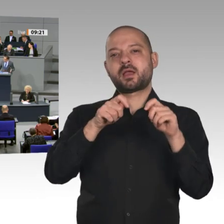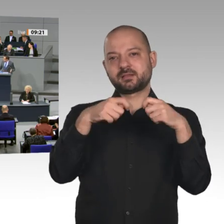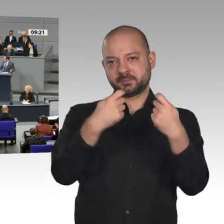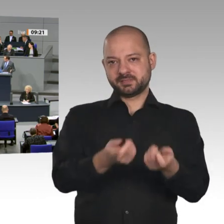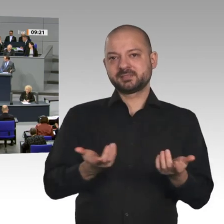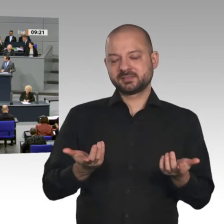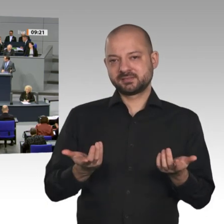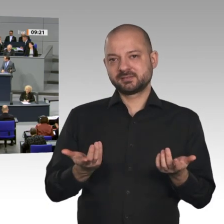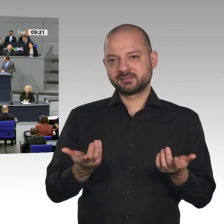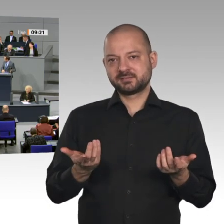gerne. Vielen Dank.